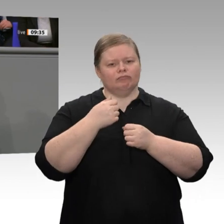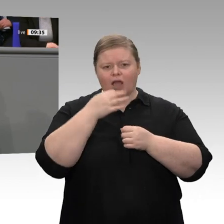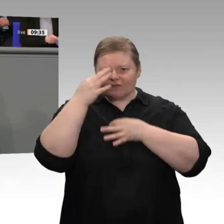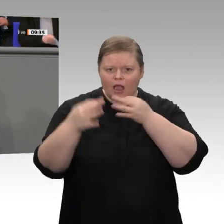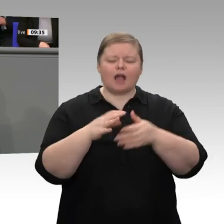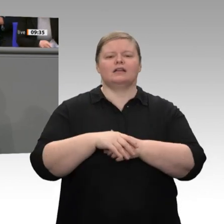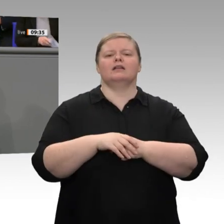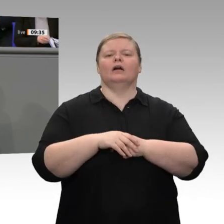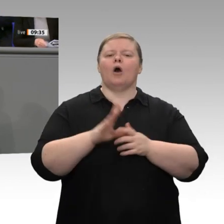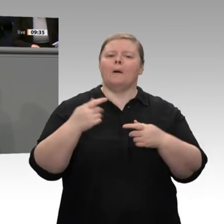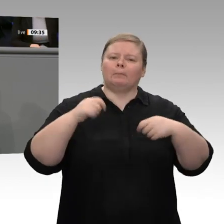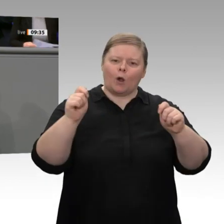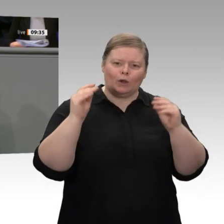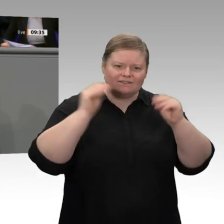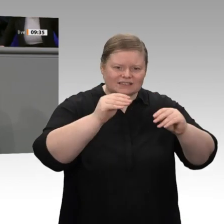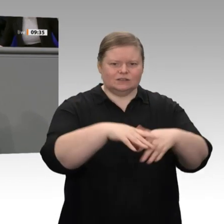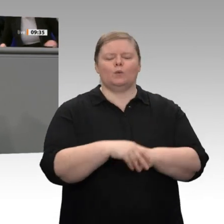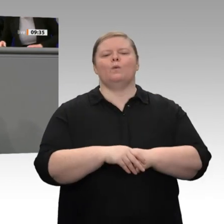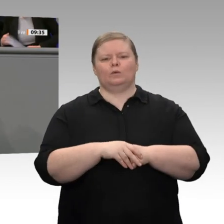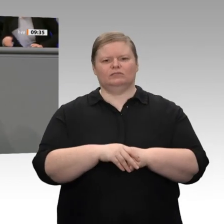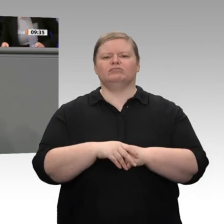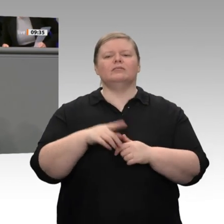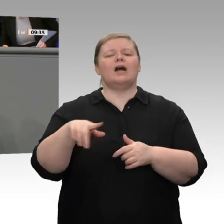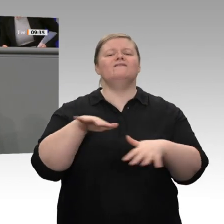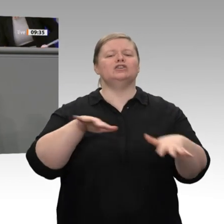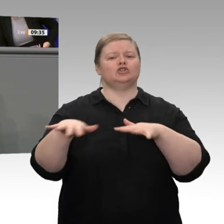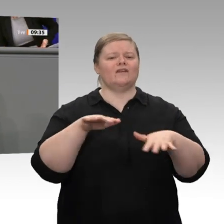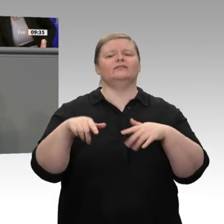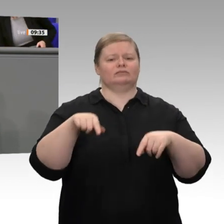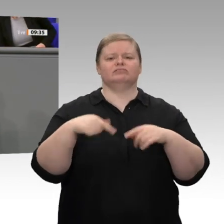befeuert durch demografische Entwicklungen und durch Strukturwandel. Die Frage ist: